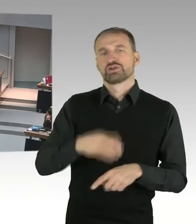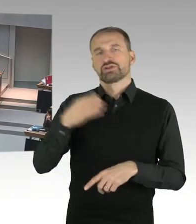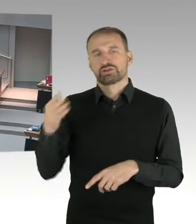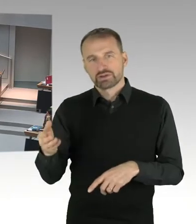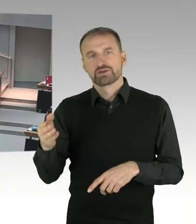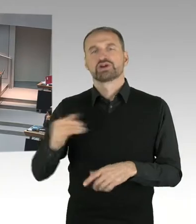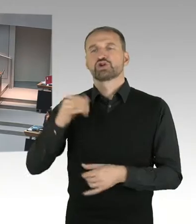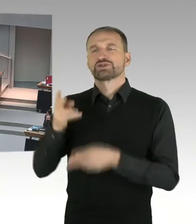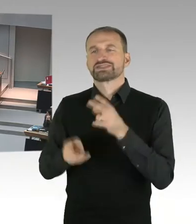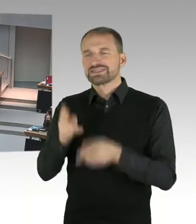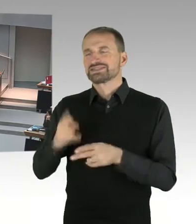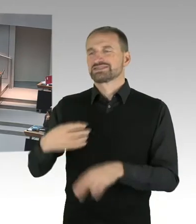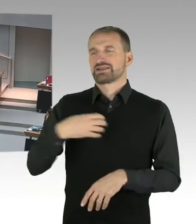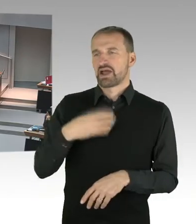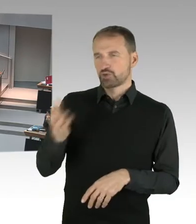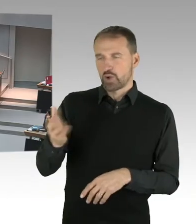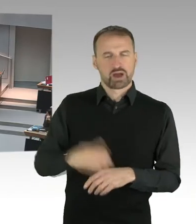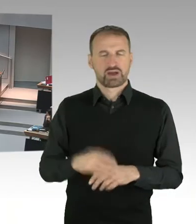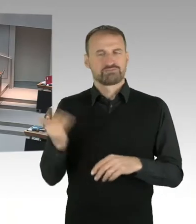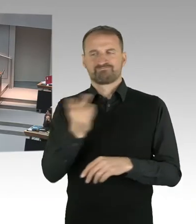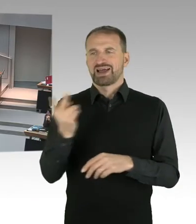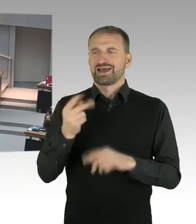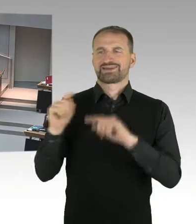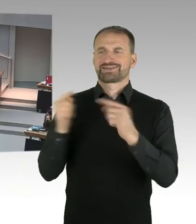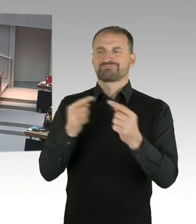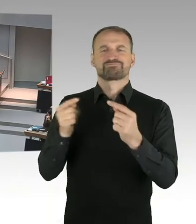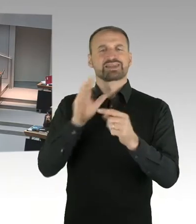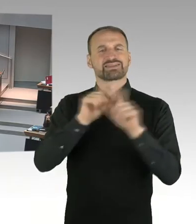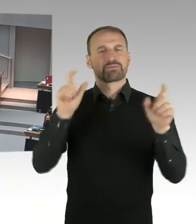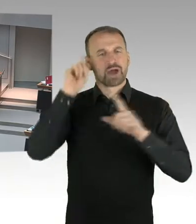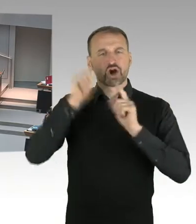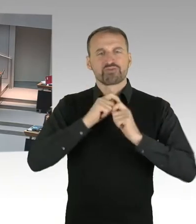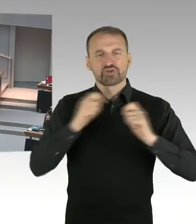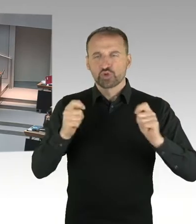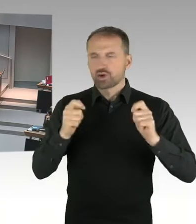beauftragten Anwältin, Seyran Ates, einen Maulkorb. Wer hat in Ihrem Senat eigentlich das Sagen?